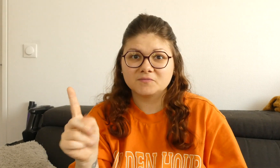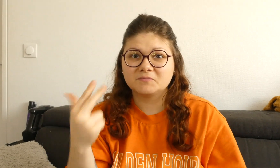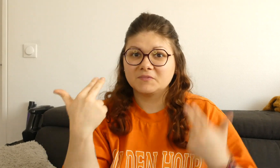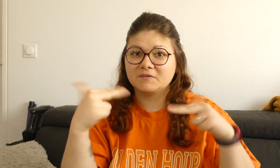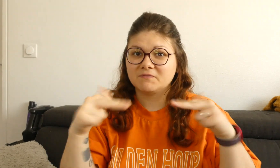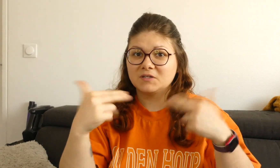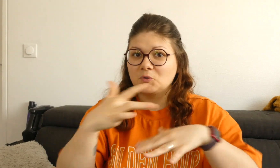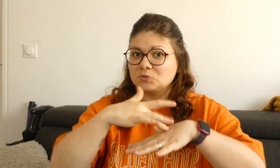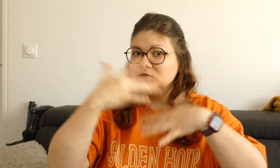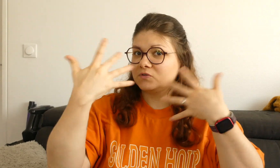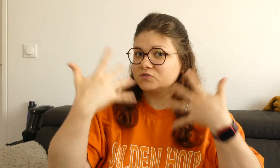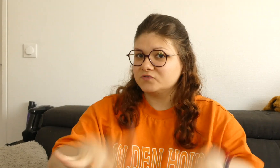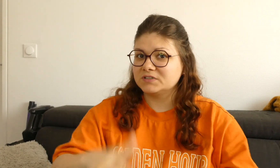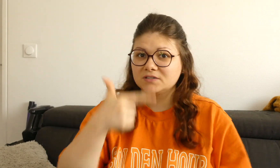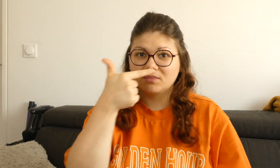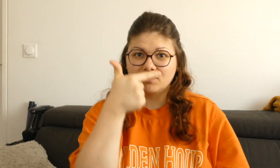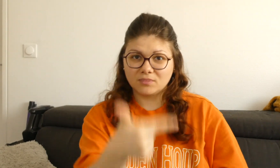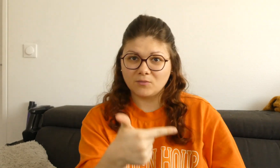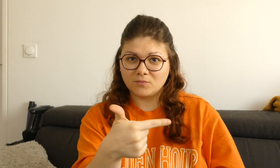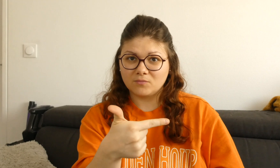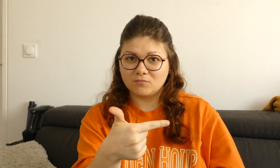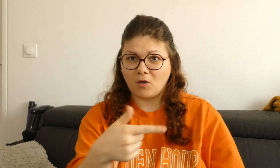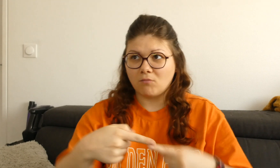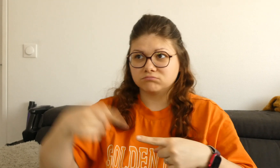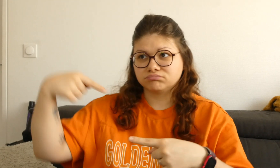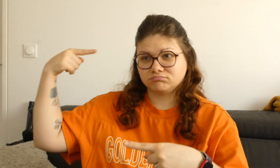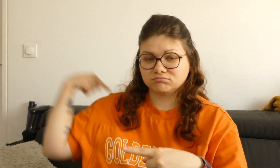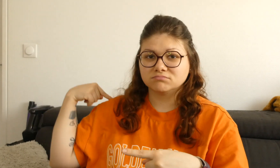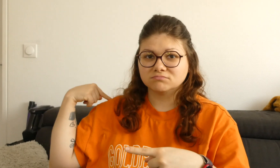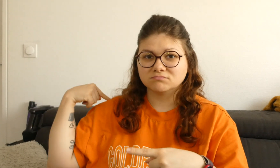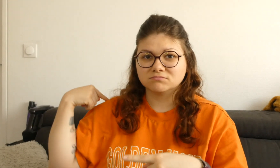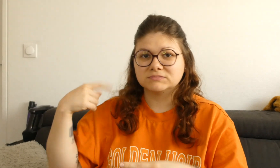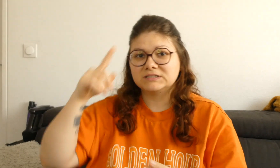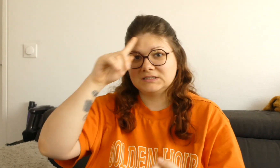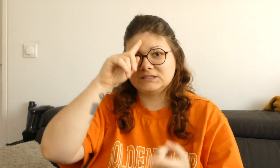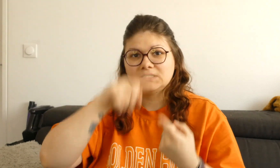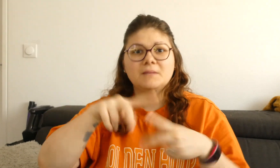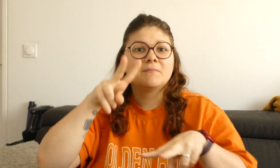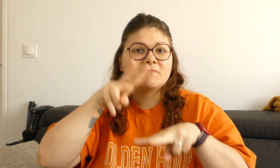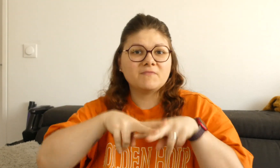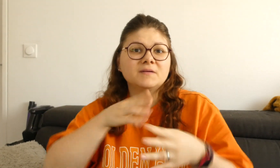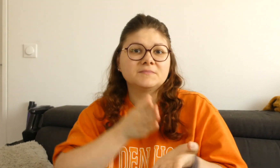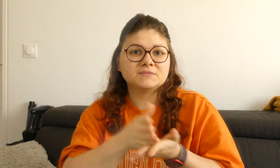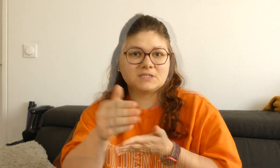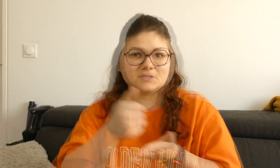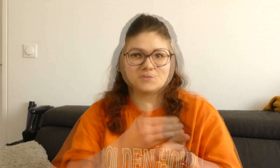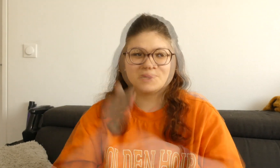Si vous n'avez pas vu mes deux autres vidéos que j'ai faites sur les verbes directionnels,